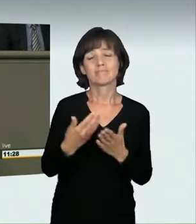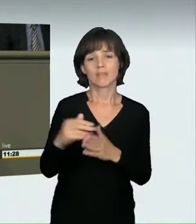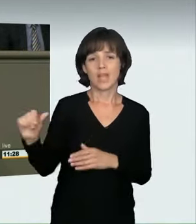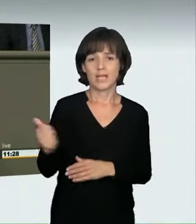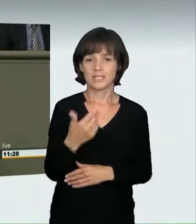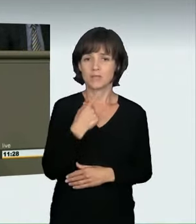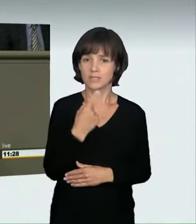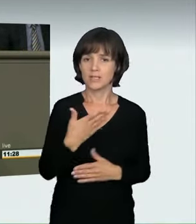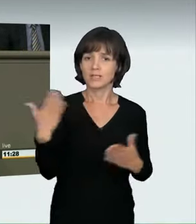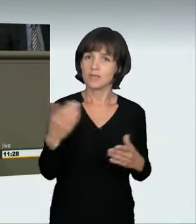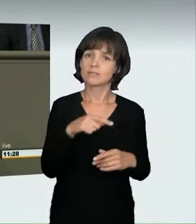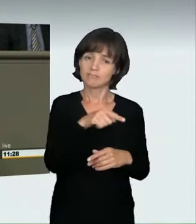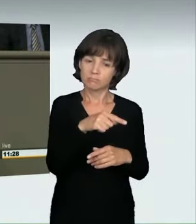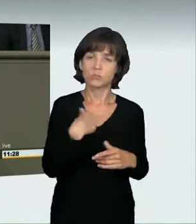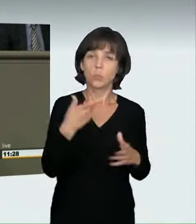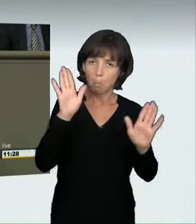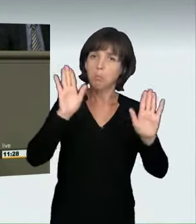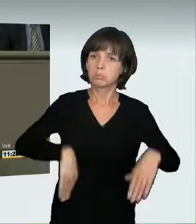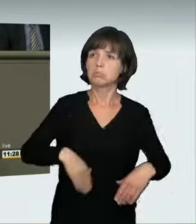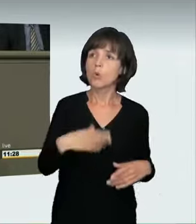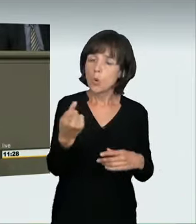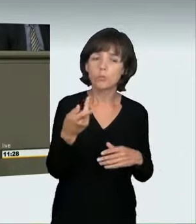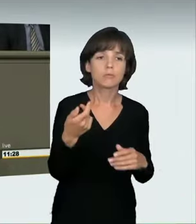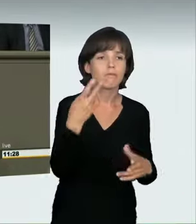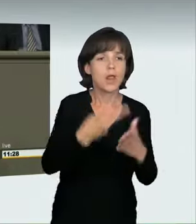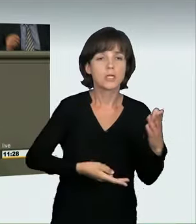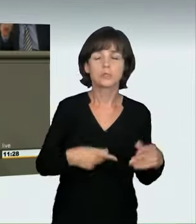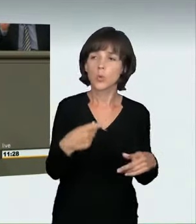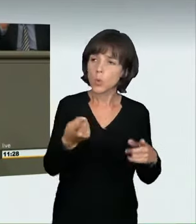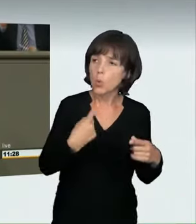und sie handeln aus niederen Beweggründen. Sie wurden wegen Mordes verurteilt.